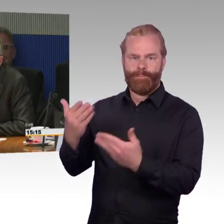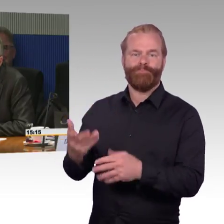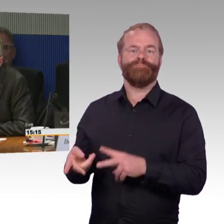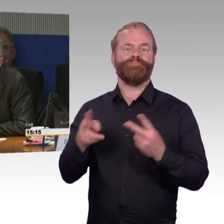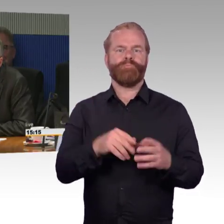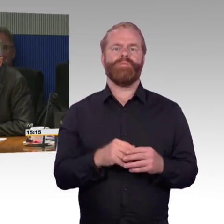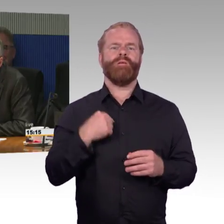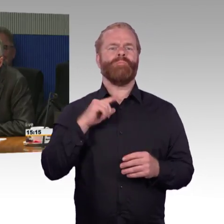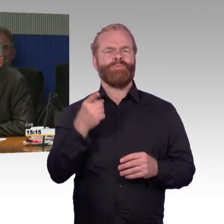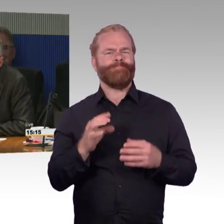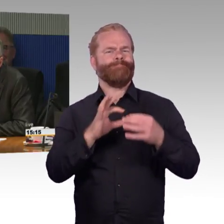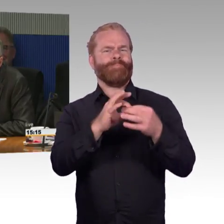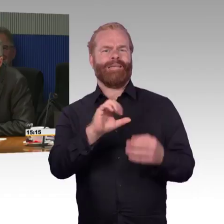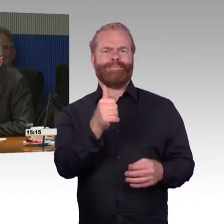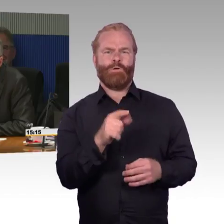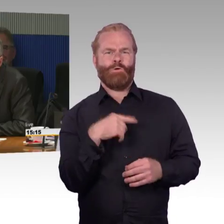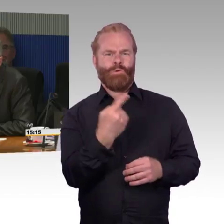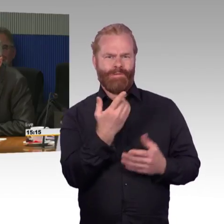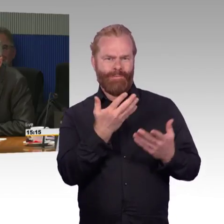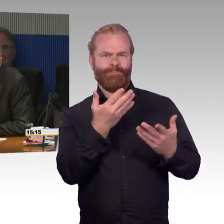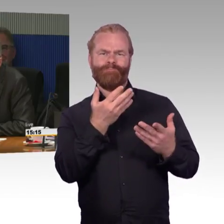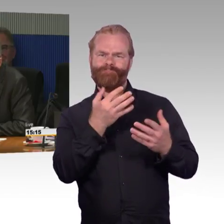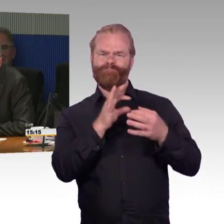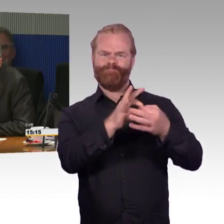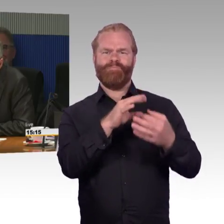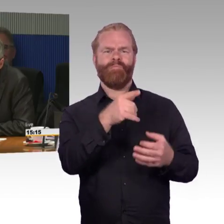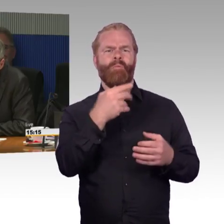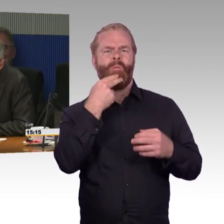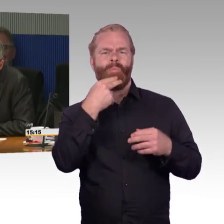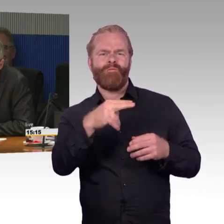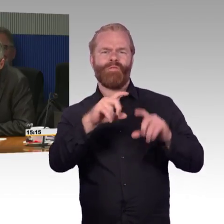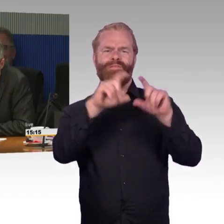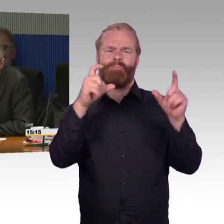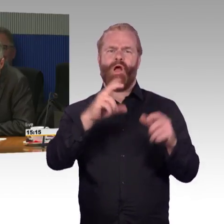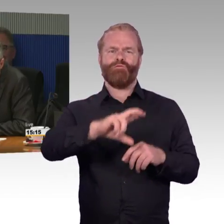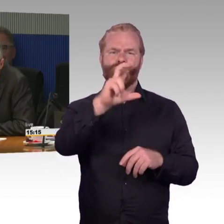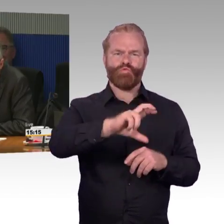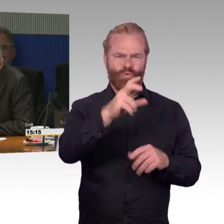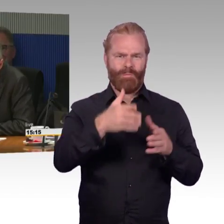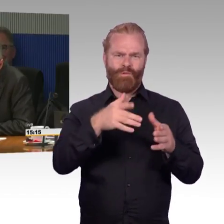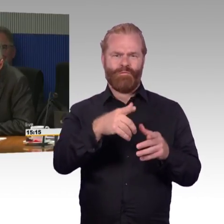und da ist dann noch viel weniger eine kommunale oder Landesaufgabe drin zu sehen. Die Frage, die ich aber an die Deutsche Bahn